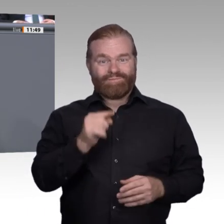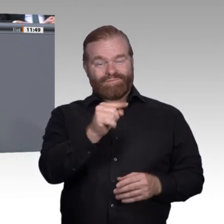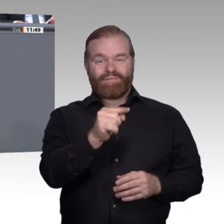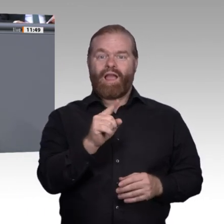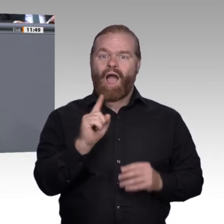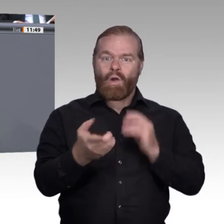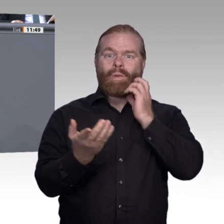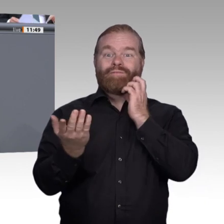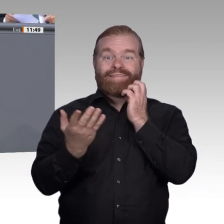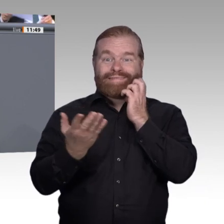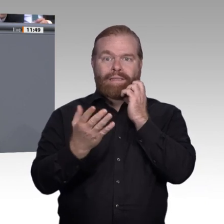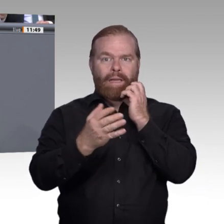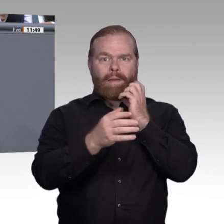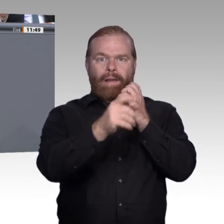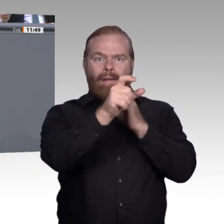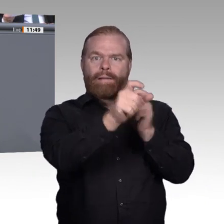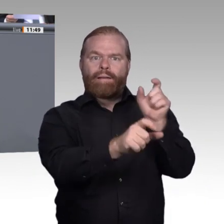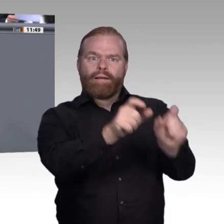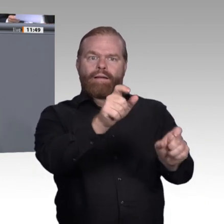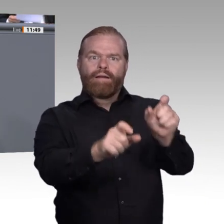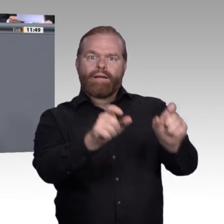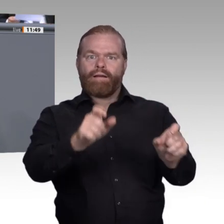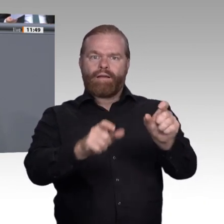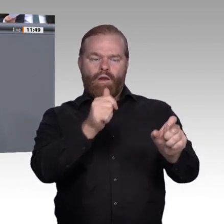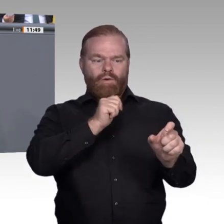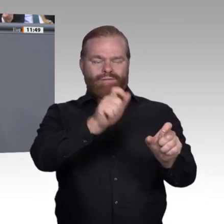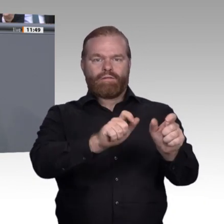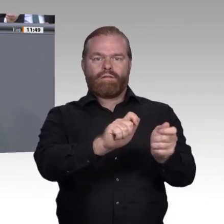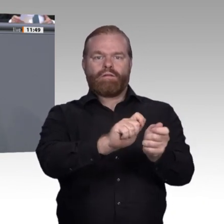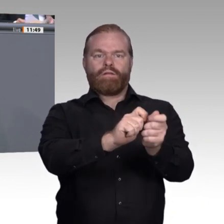von Perspektiven. Das sind die wahren Ziele der Berufsbildung. Deswegen muss es uns